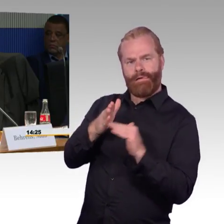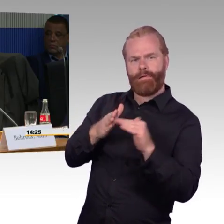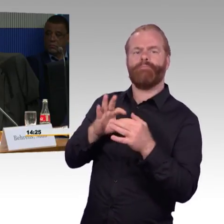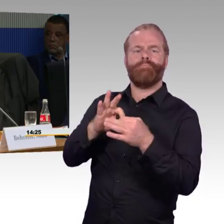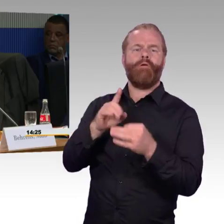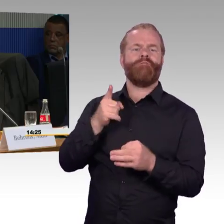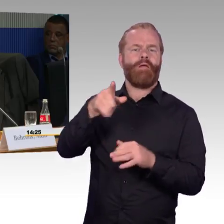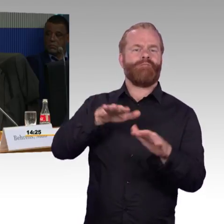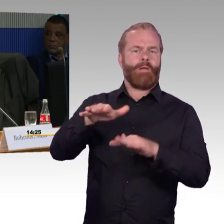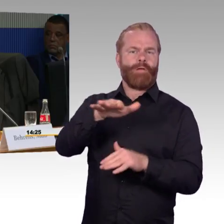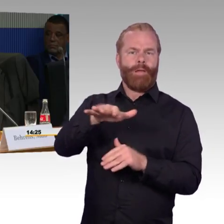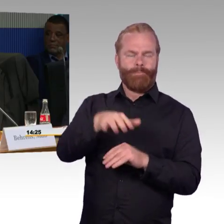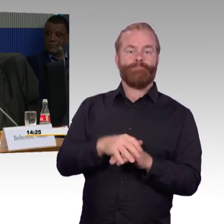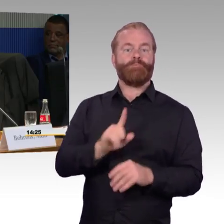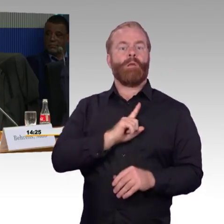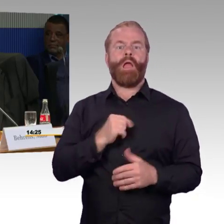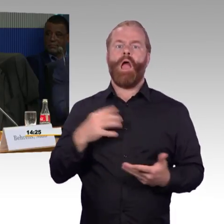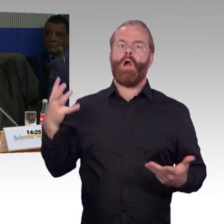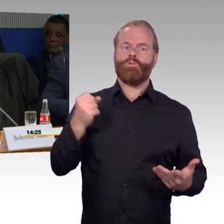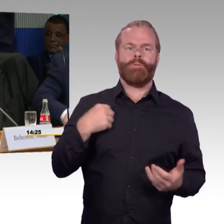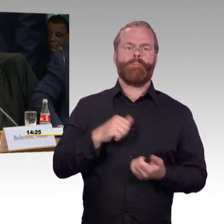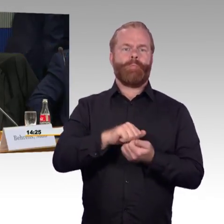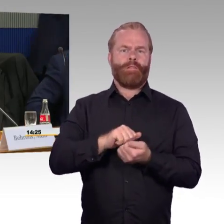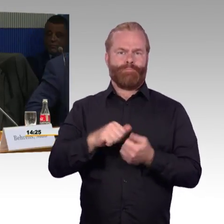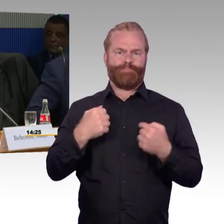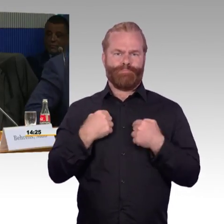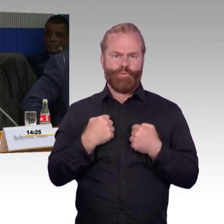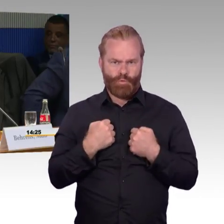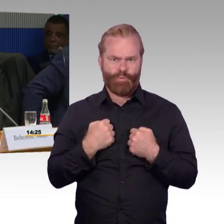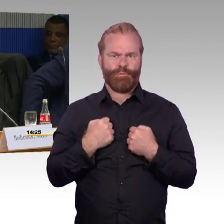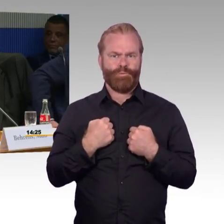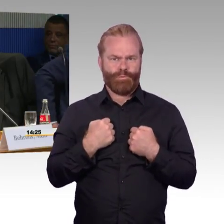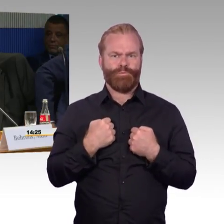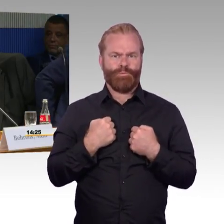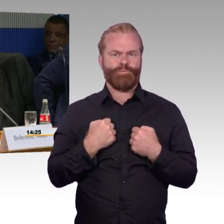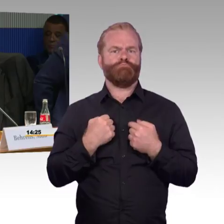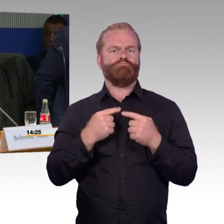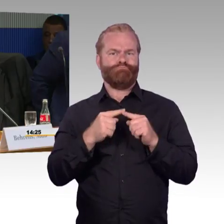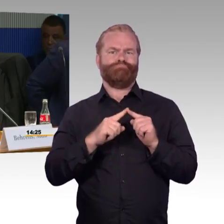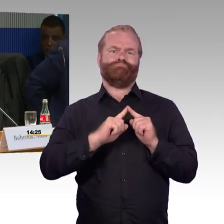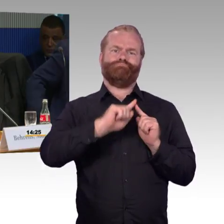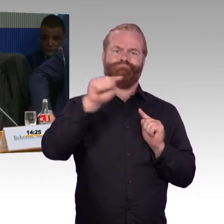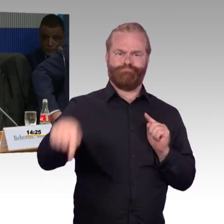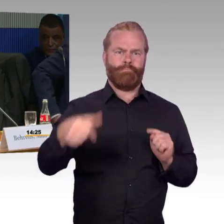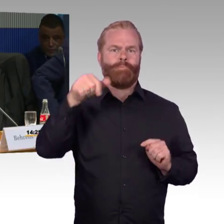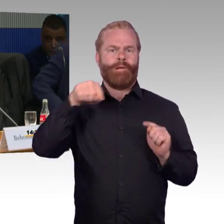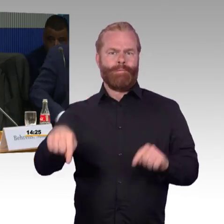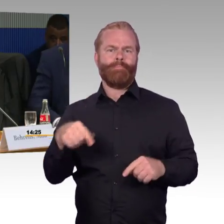Stendal ist ein ICE- und IC-Halt und da habe ich festgestellt, wenn ich mit dem Regio